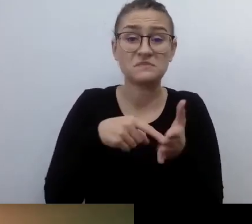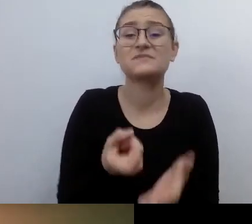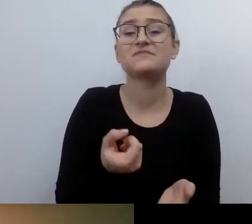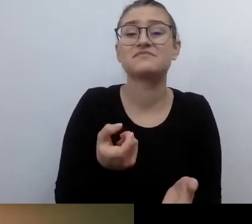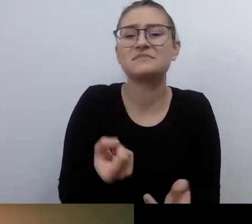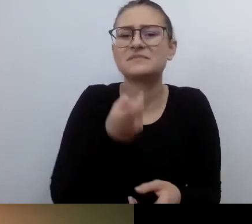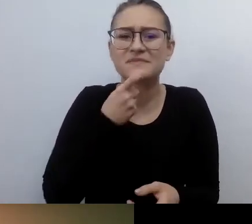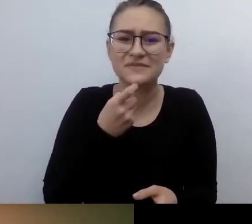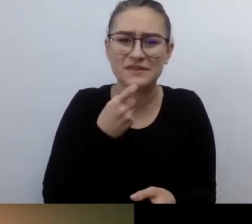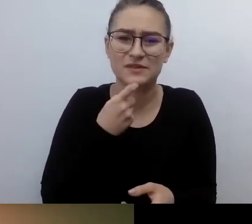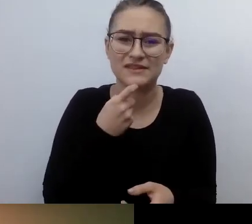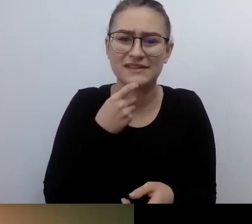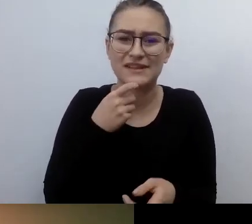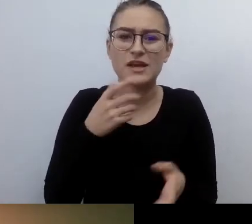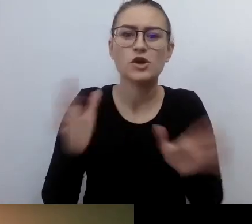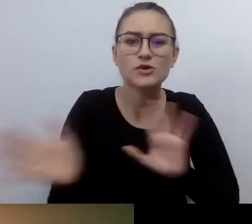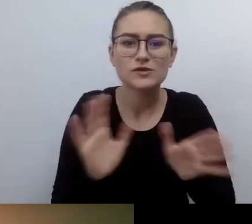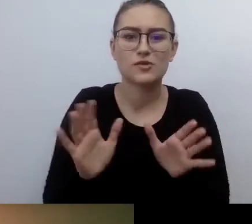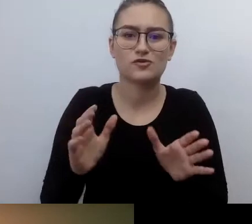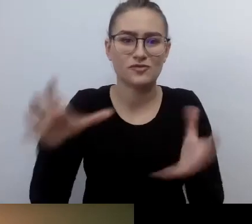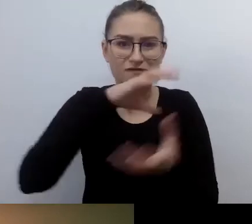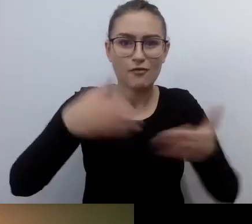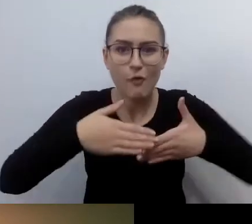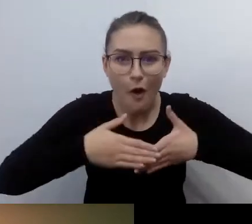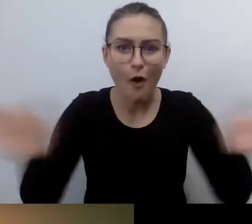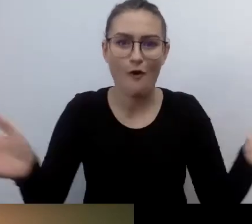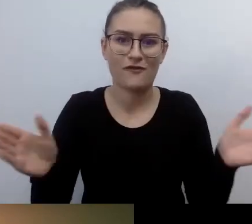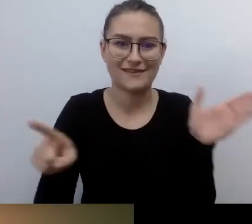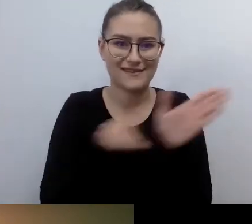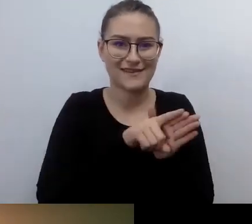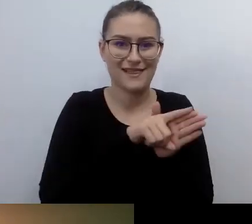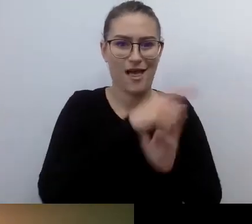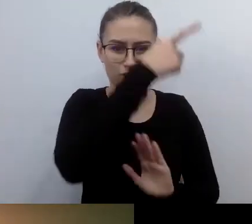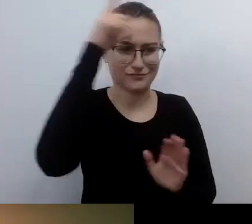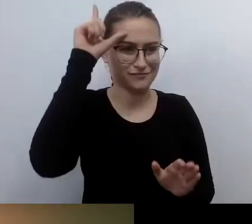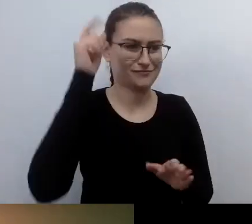ale też jakość tego otwierania.